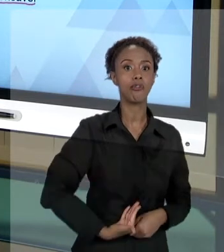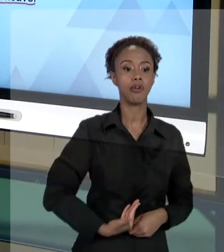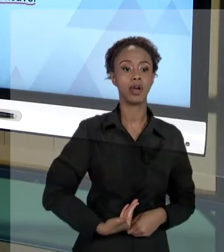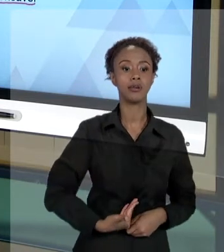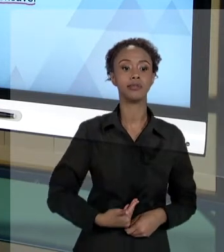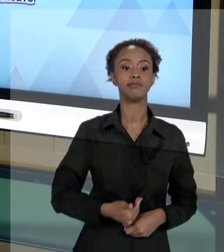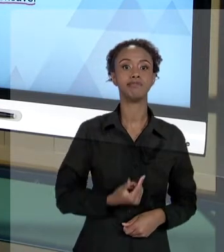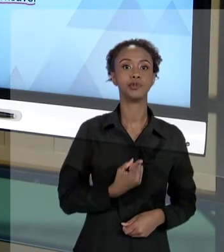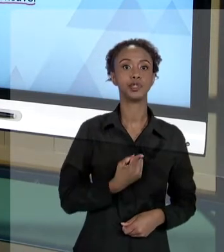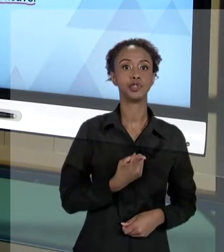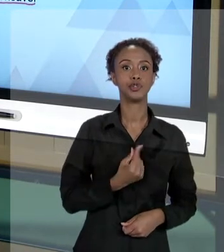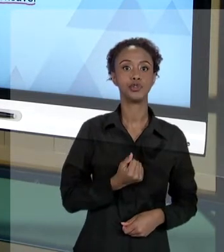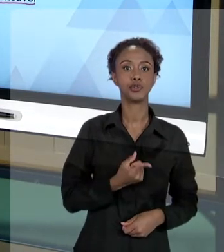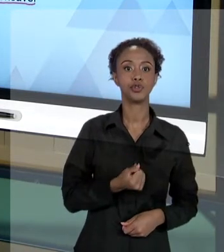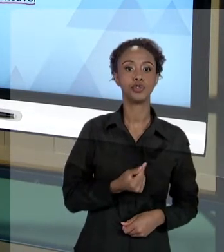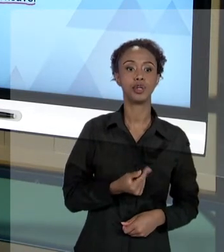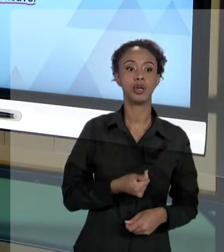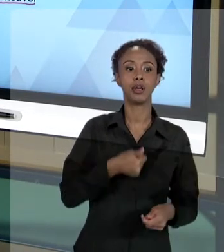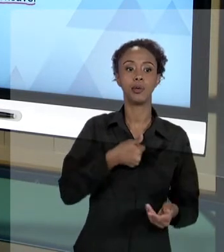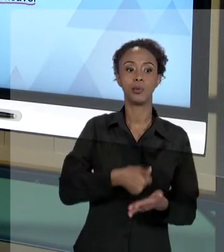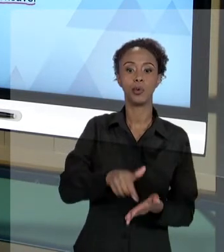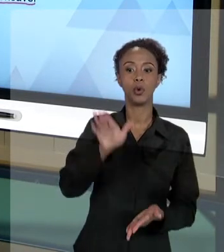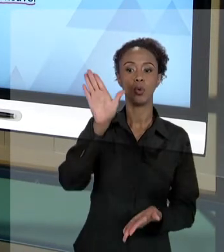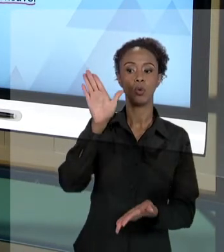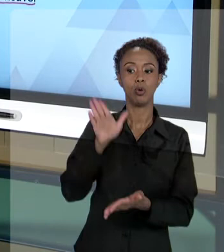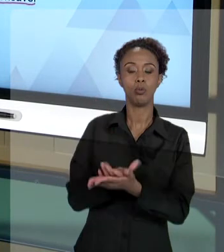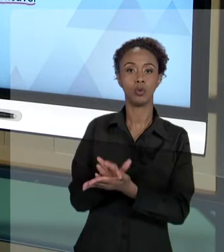RESPONDER PELO DANO QUE O USUÁRIO SOFREU, O